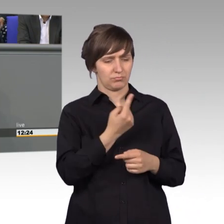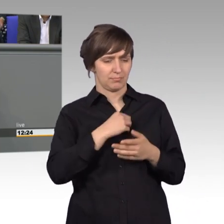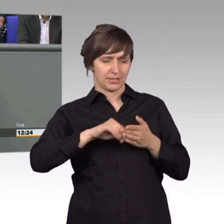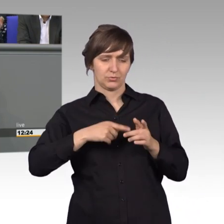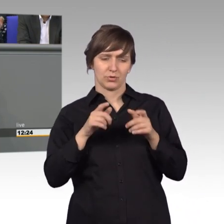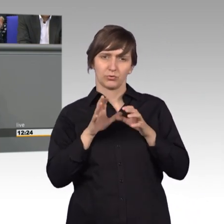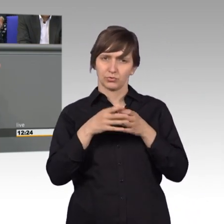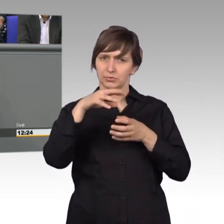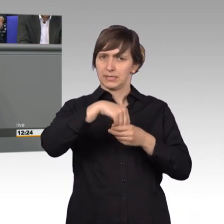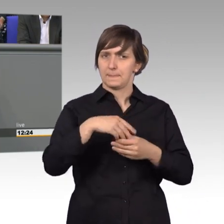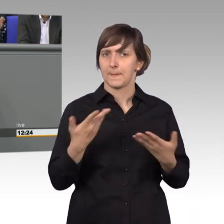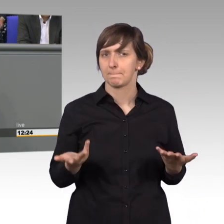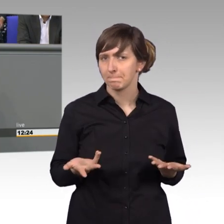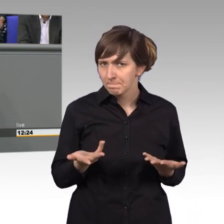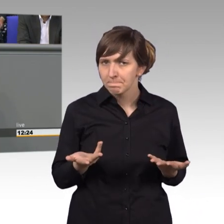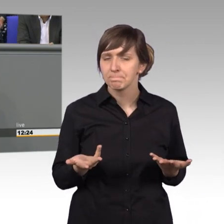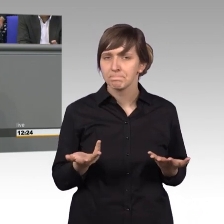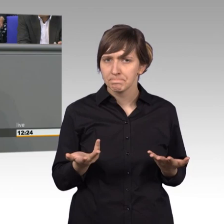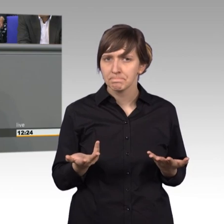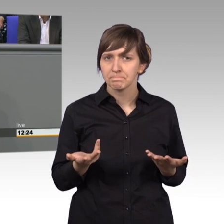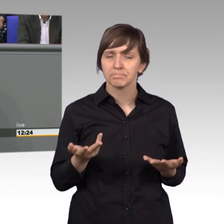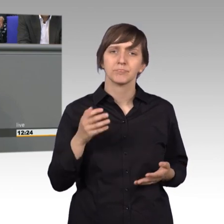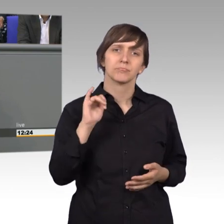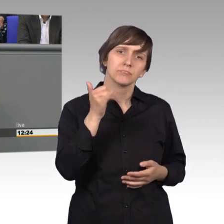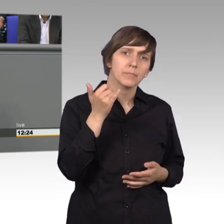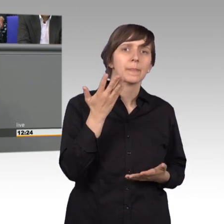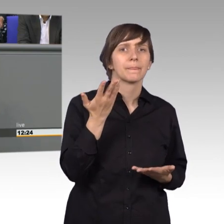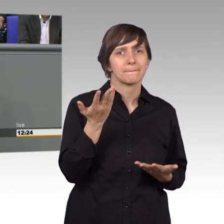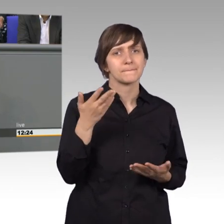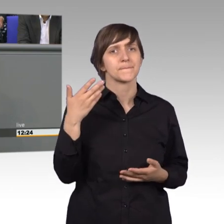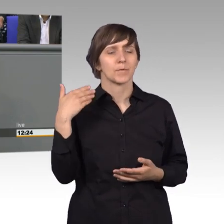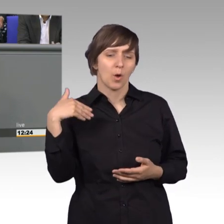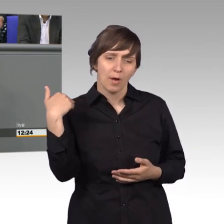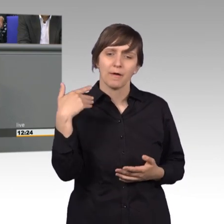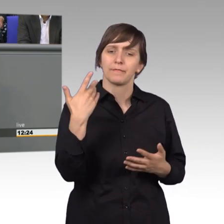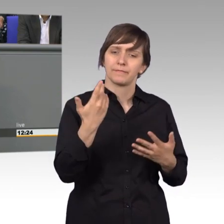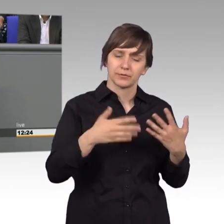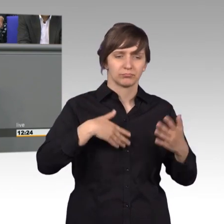Meistens stellt man ja auch erst im Laufe der Zeit fest, wie schön es ist dort